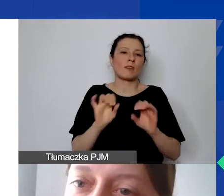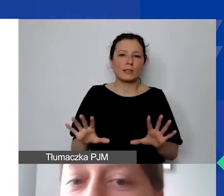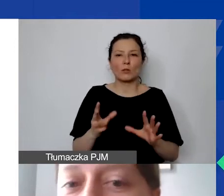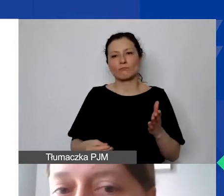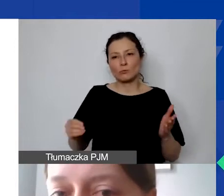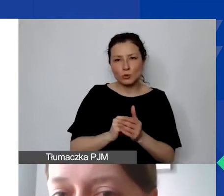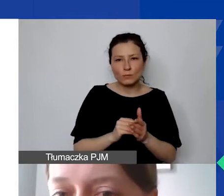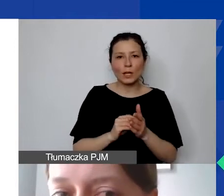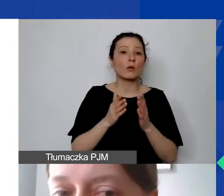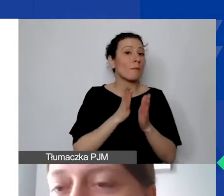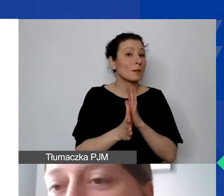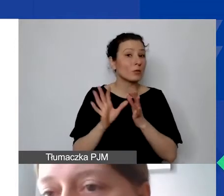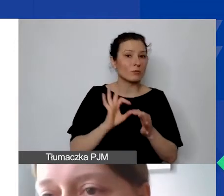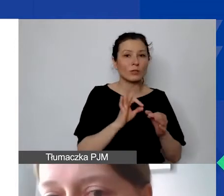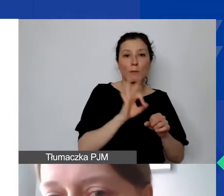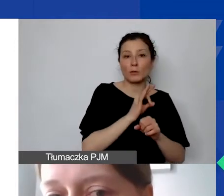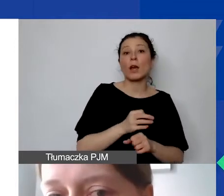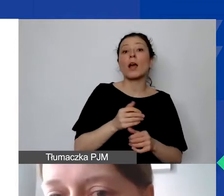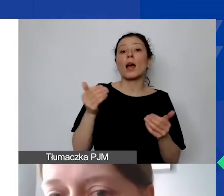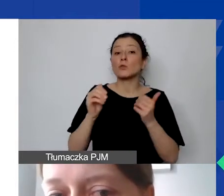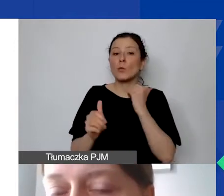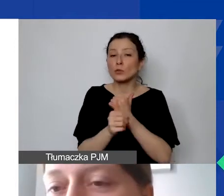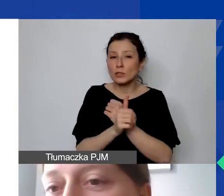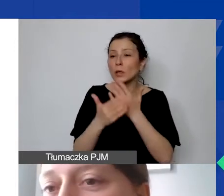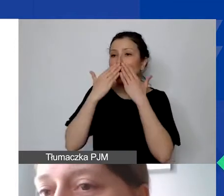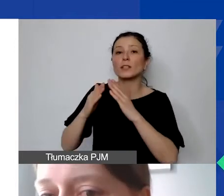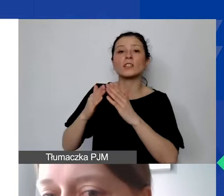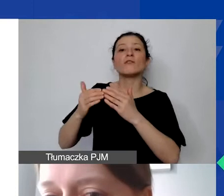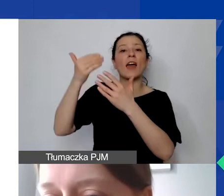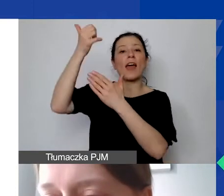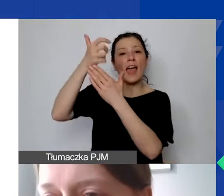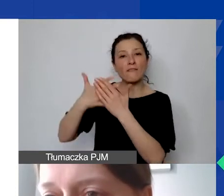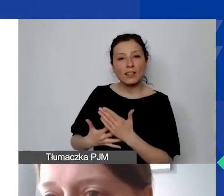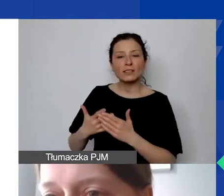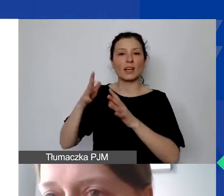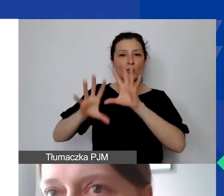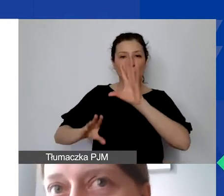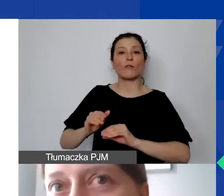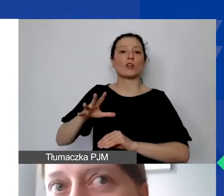ale możemy je uzasadnić i wykazać w ewidencji księgowej jako poniesione w związku z realizacją projektu.